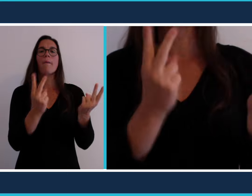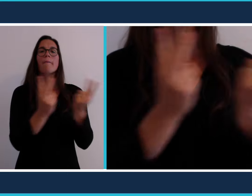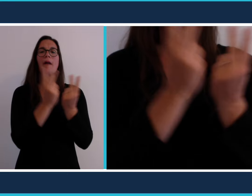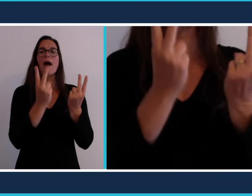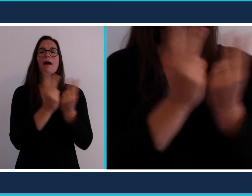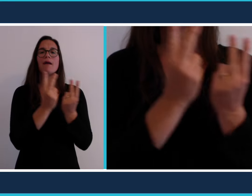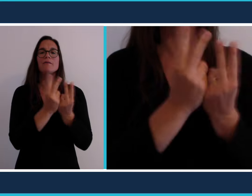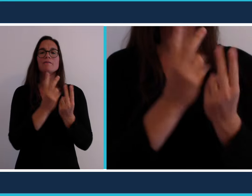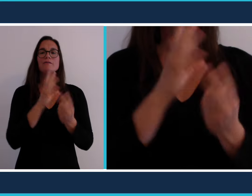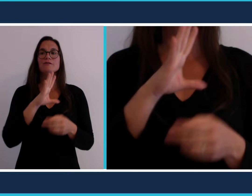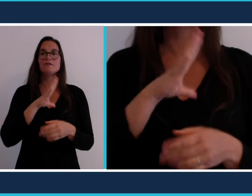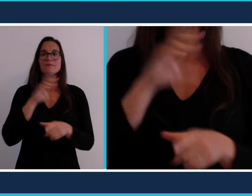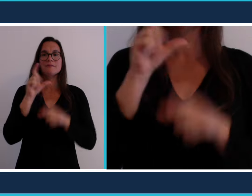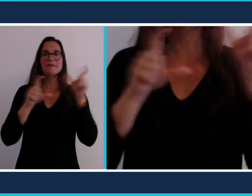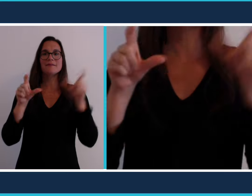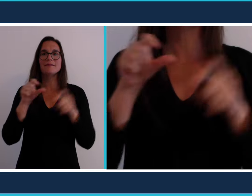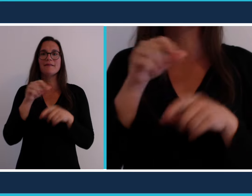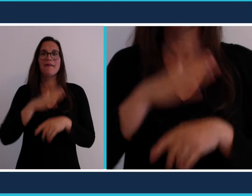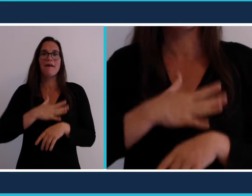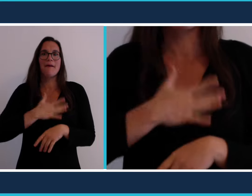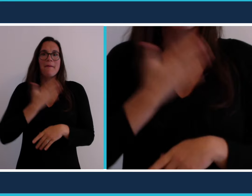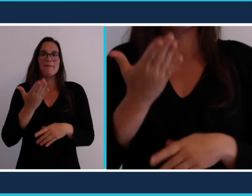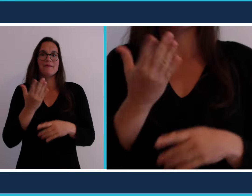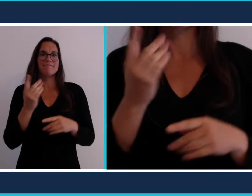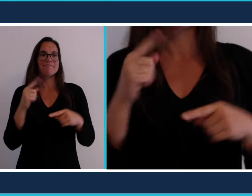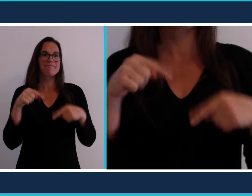Un parc c'est l'endroit idéal pour pique-niquer.